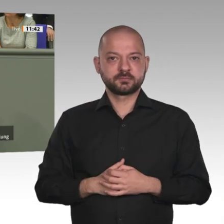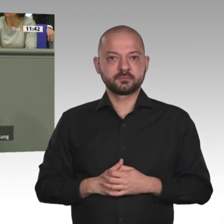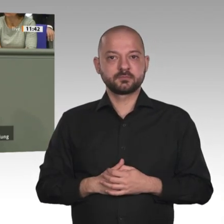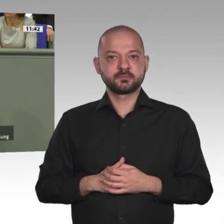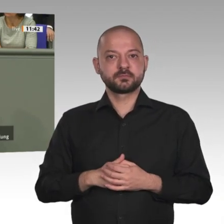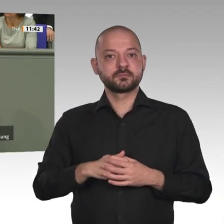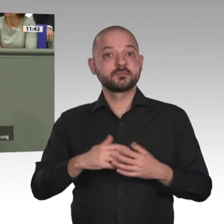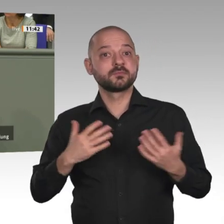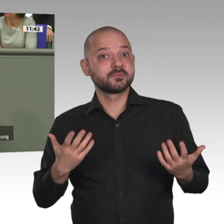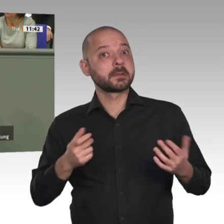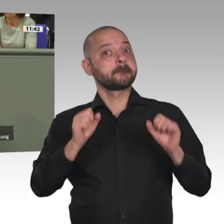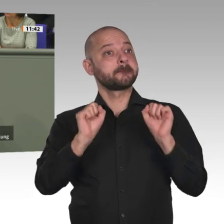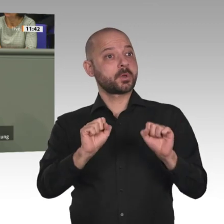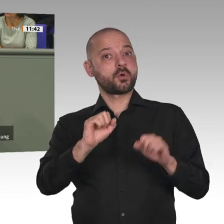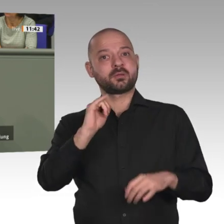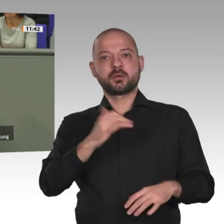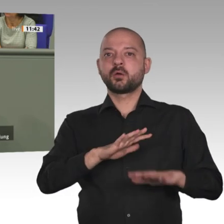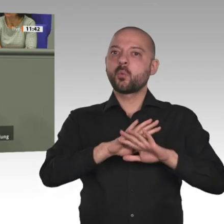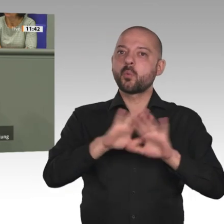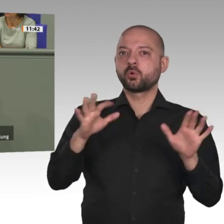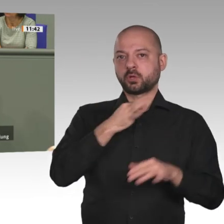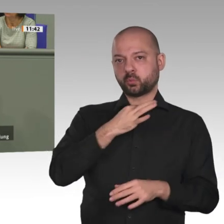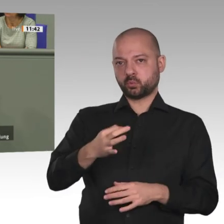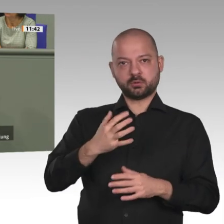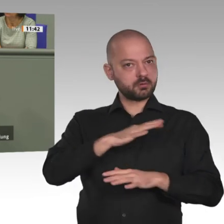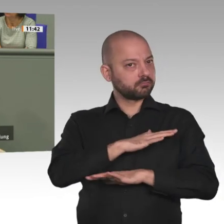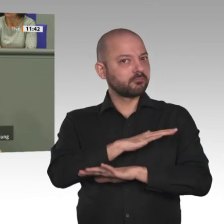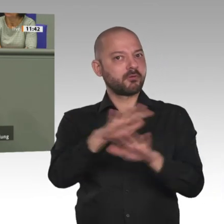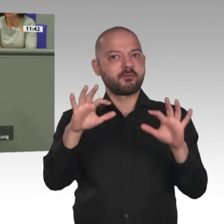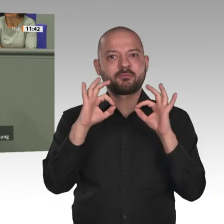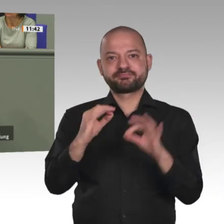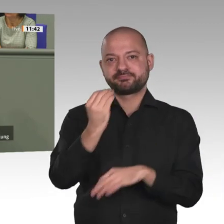afrikanischen Kontinent ist zumindest eine Verdoppelung des Afrika-Haushaltsansatzes